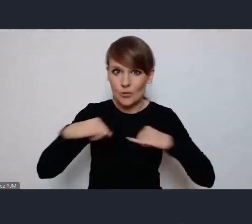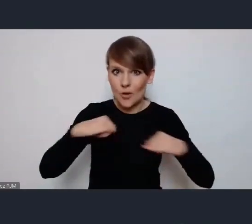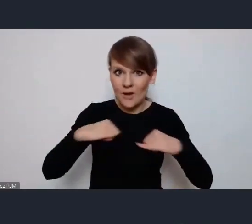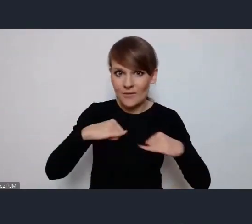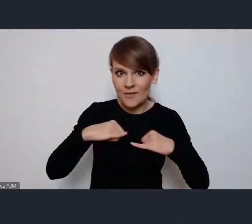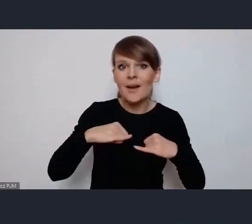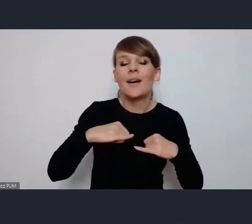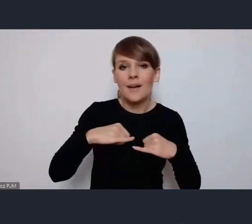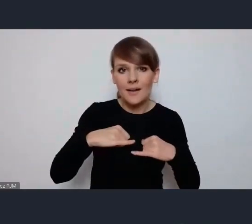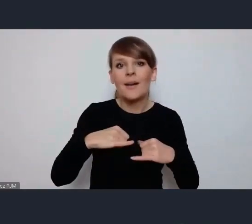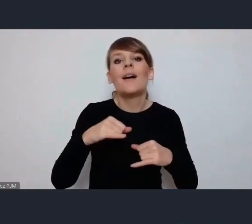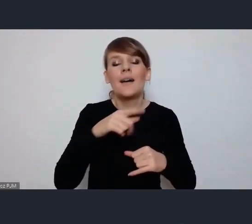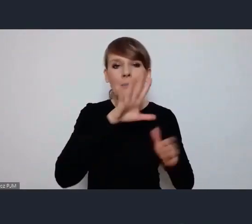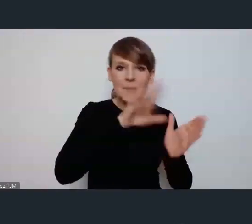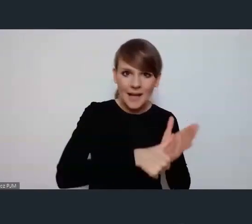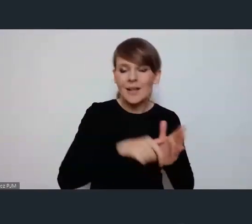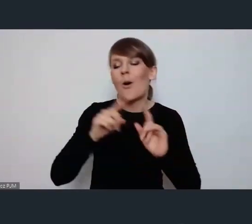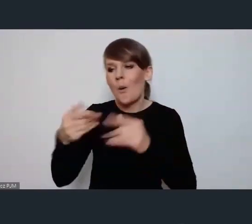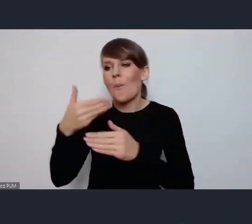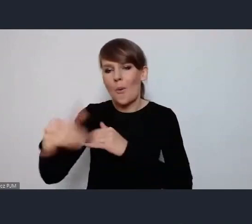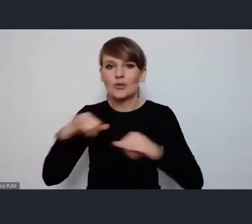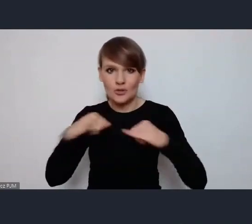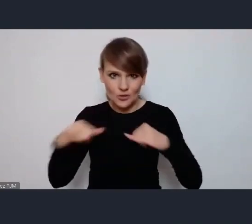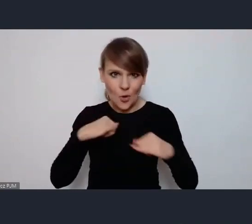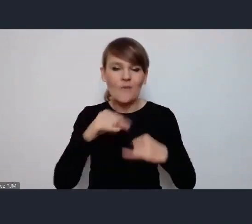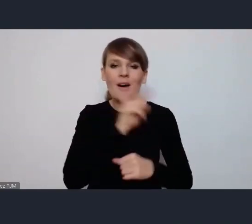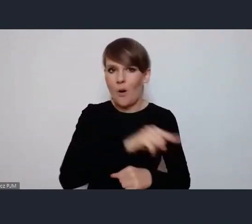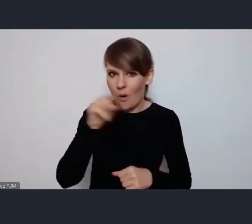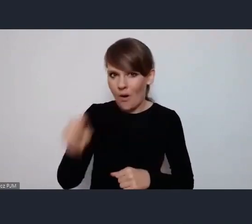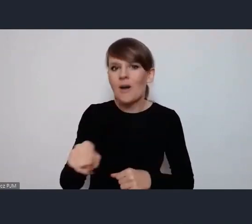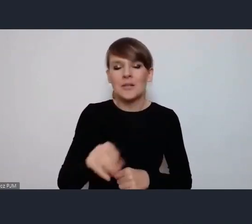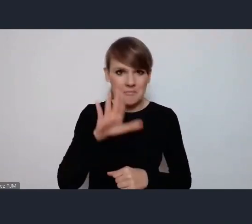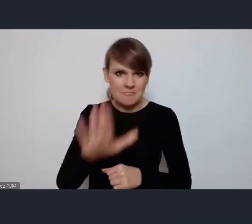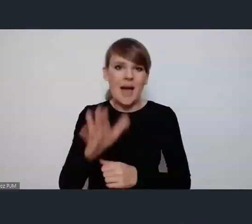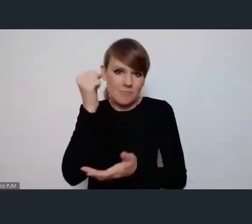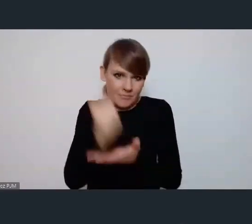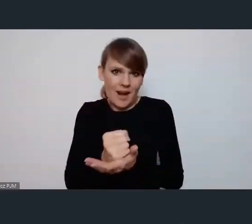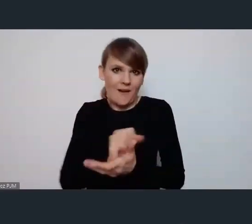i miasta i organizacje pozarządowe są jak najbardziej uprawnionymi uczestnikami tego wydarzenia.